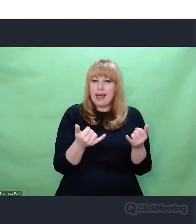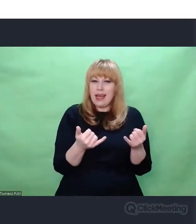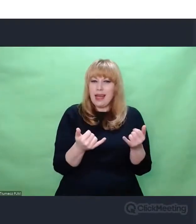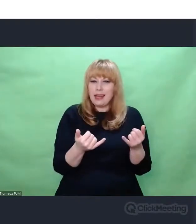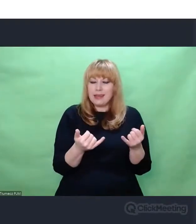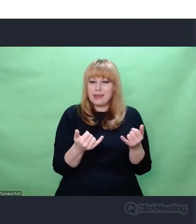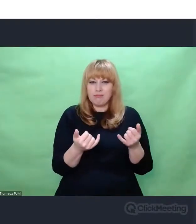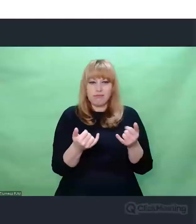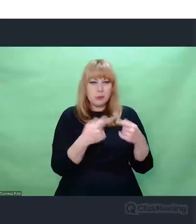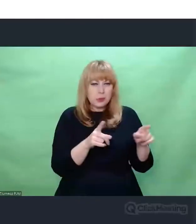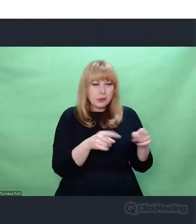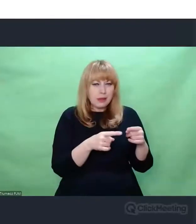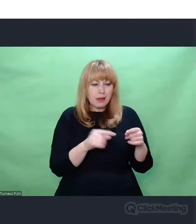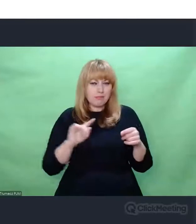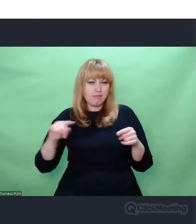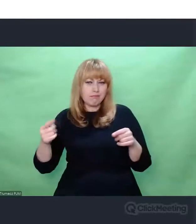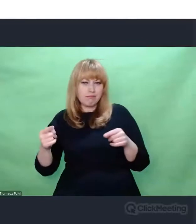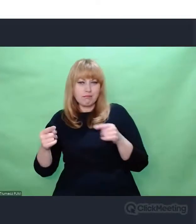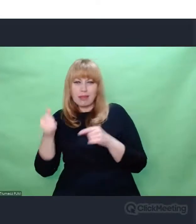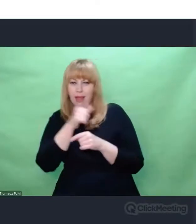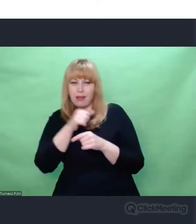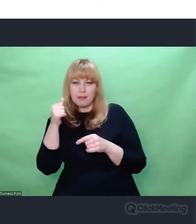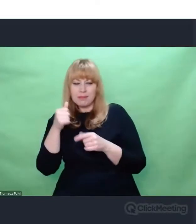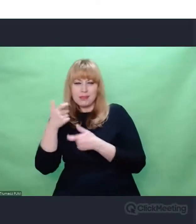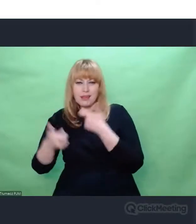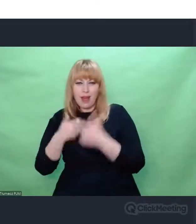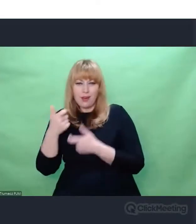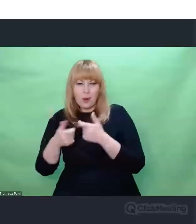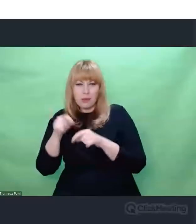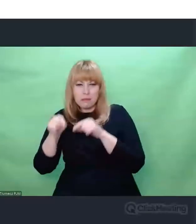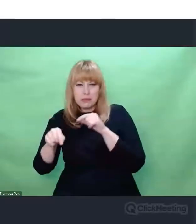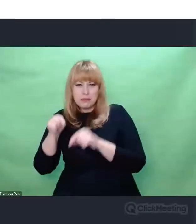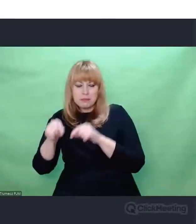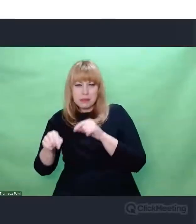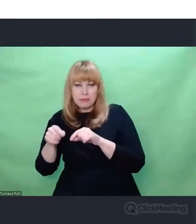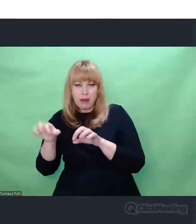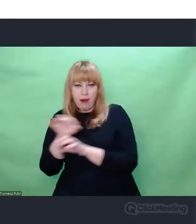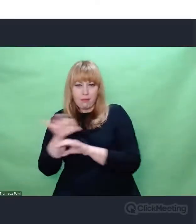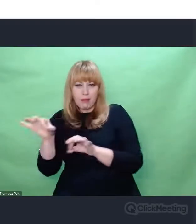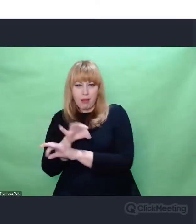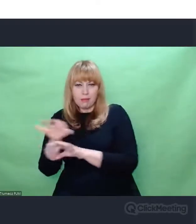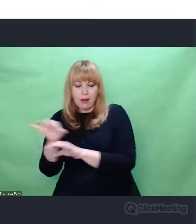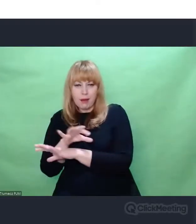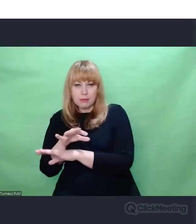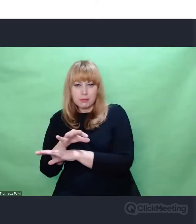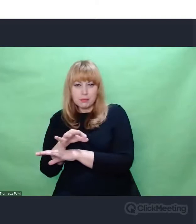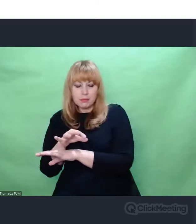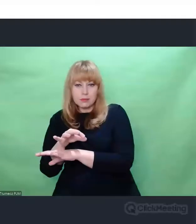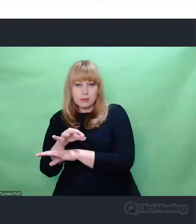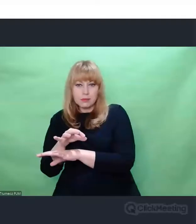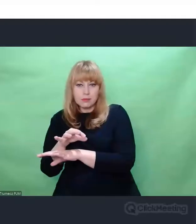spoglądali na elementy "enigmowej" historii, które wydawały się nieważne,